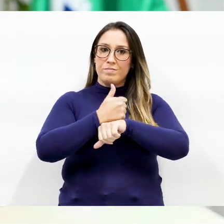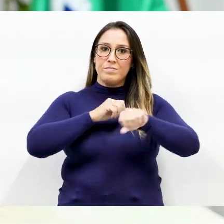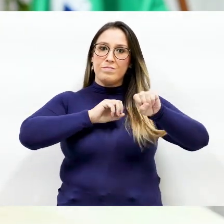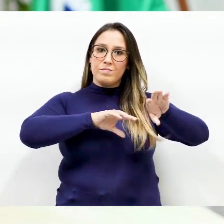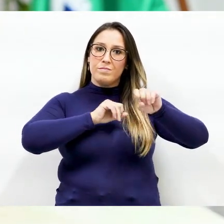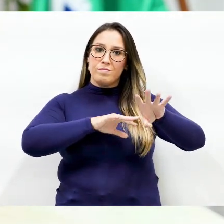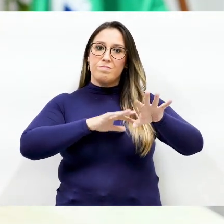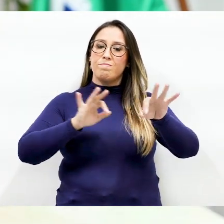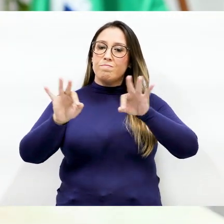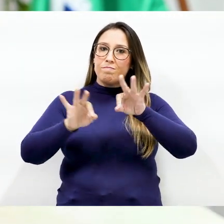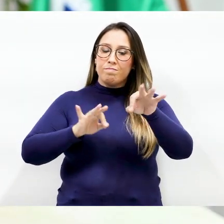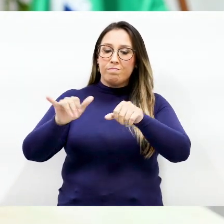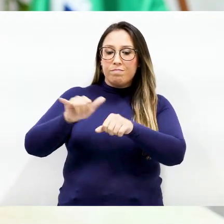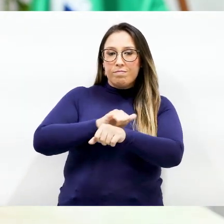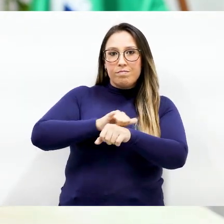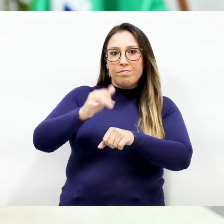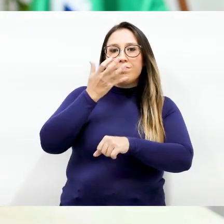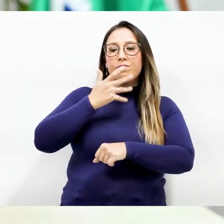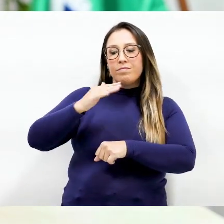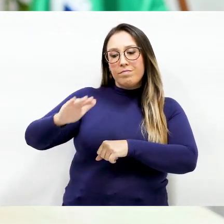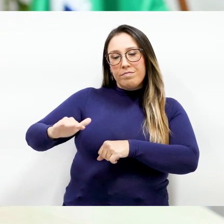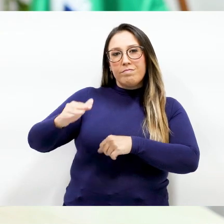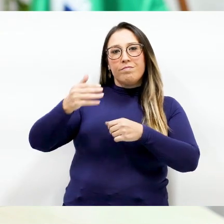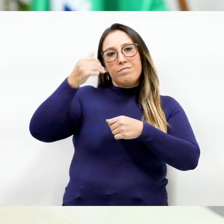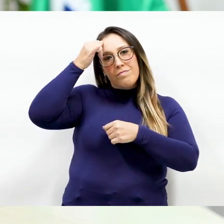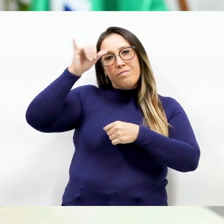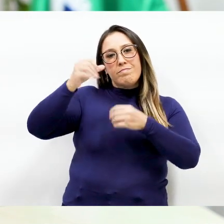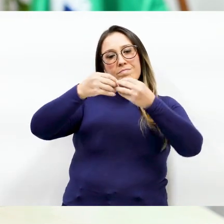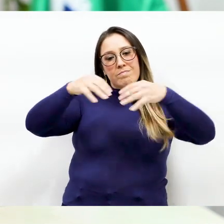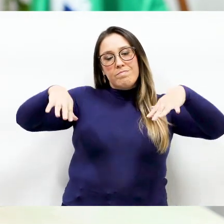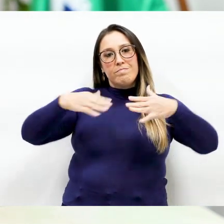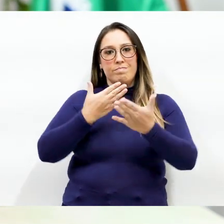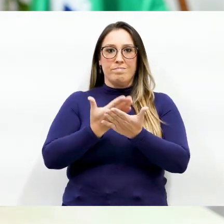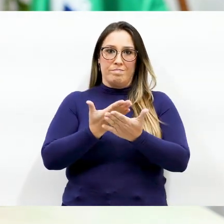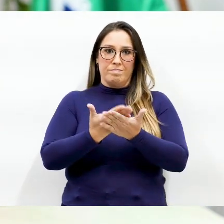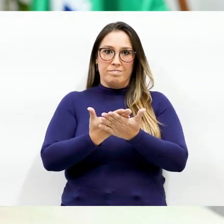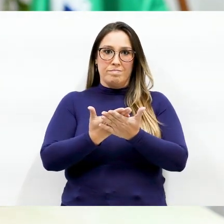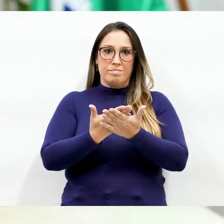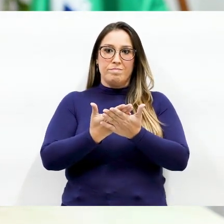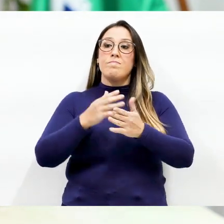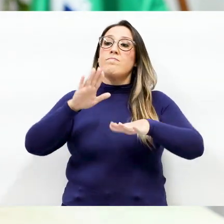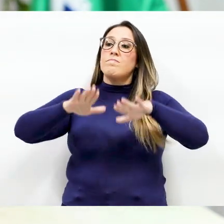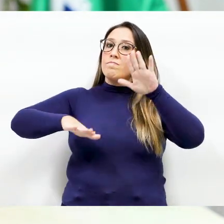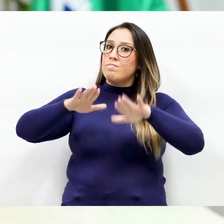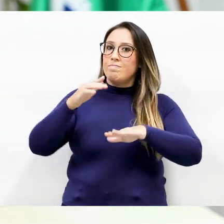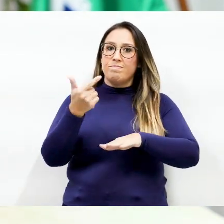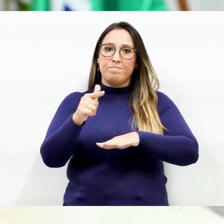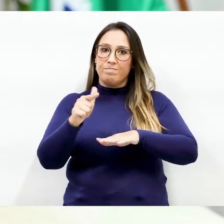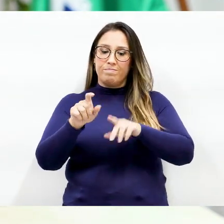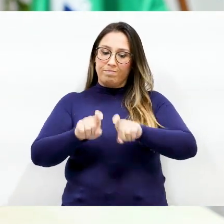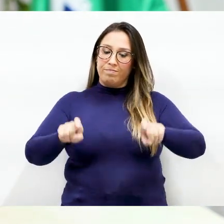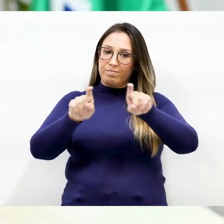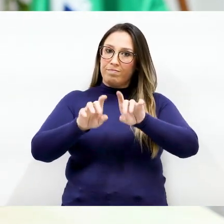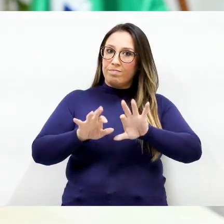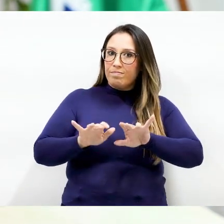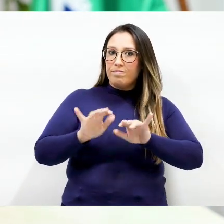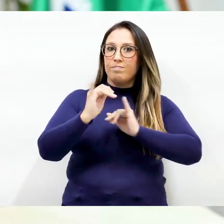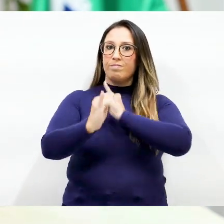uma forma para as crianças não serem tão prejudicadas nos estudos Como muitos não têm computador ou Internet,